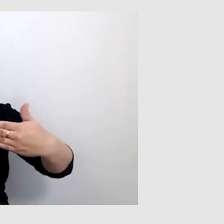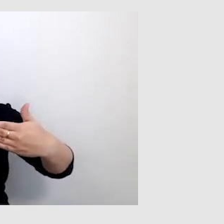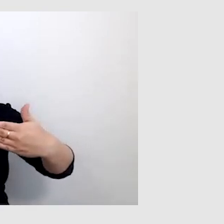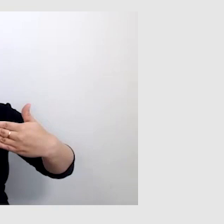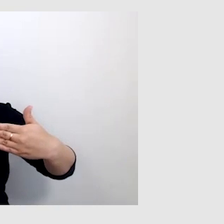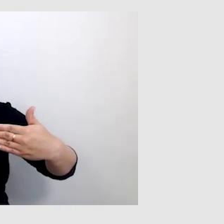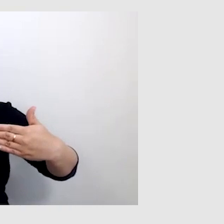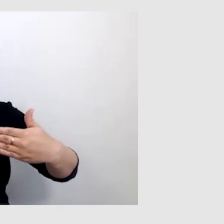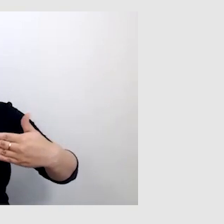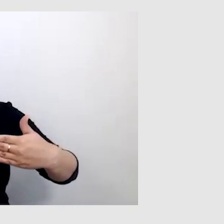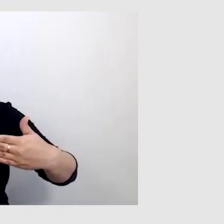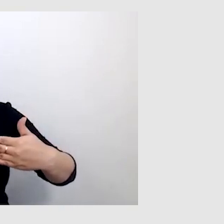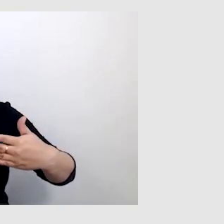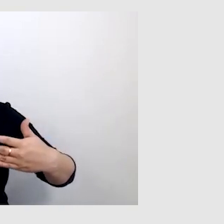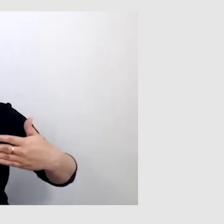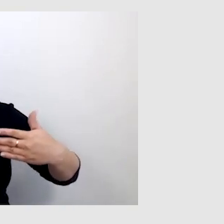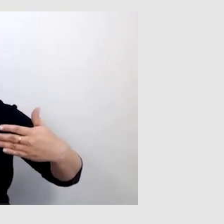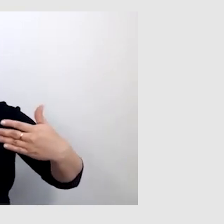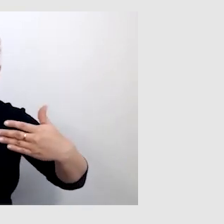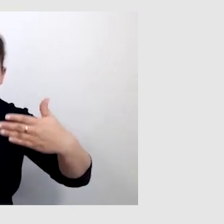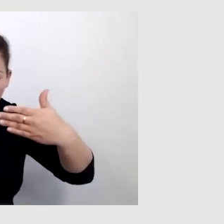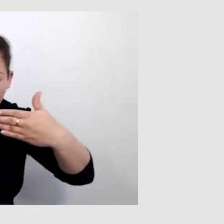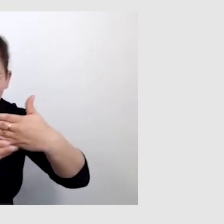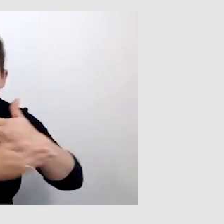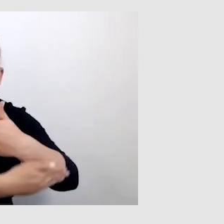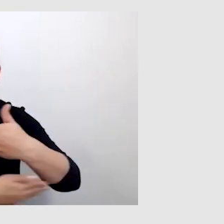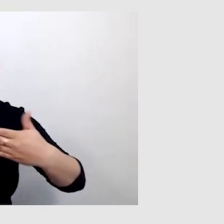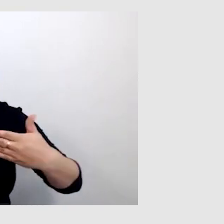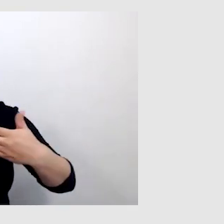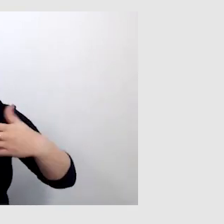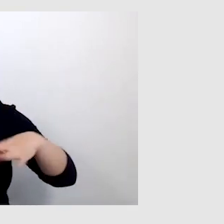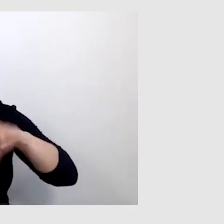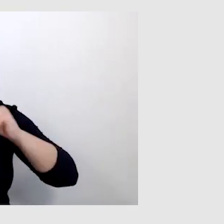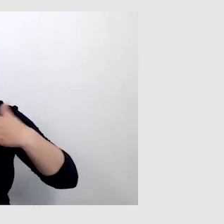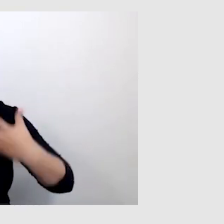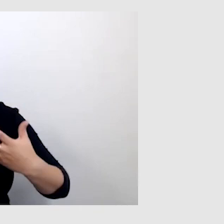że nie widać ani napisów, które odbiorca chce przeczytać